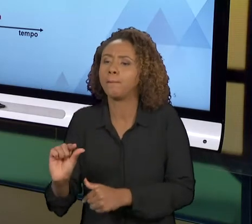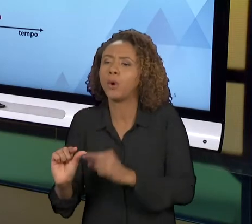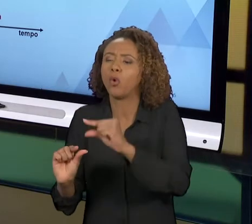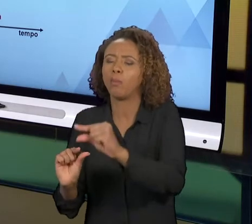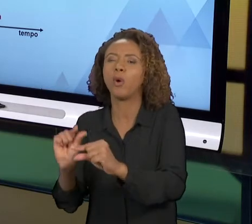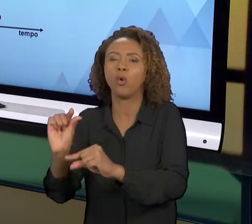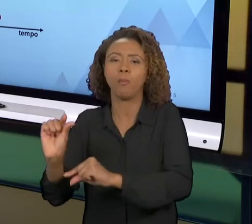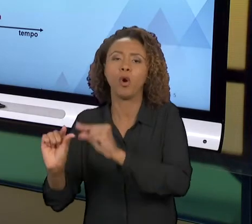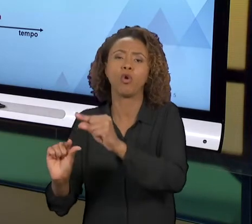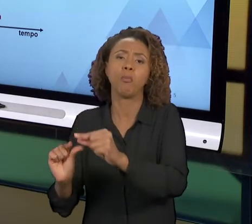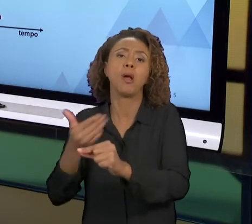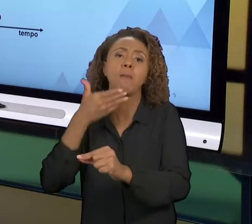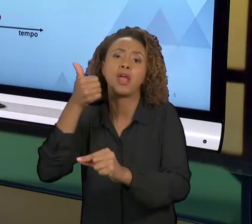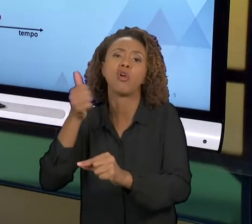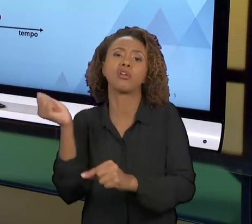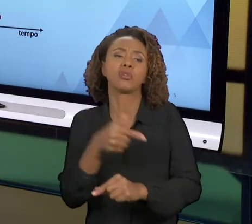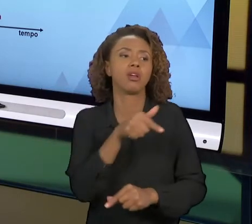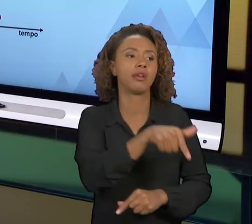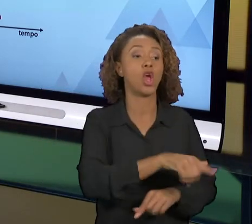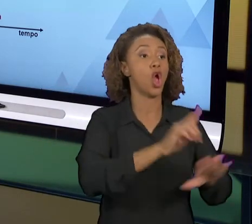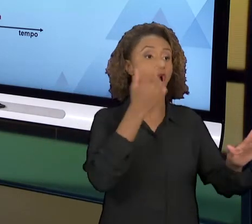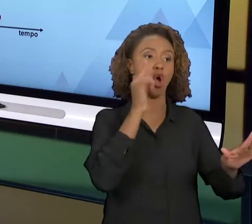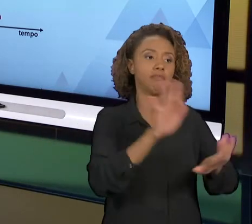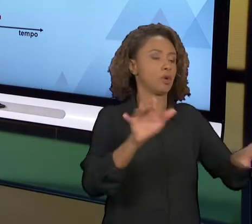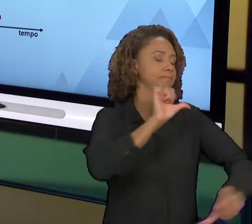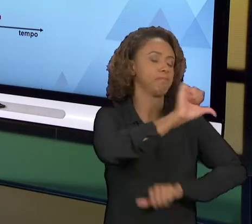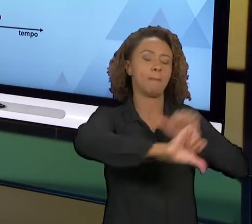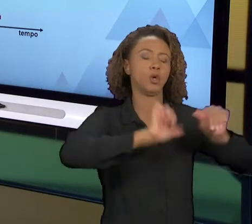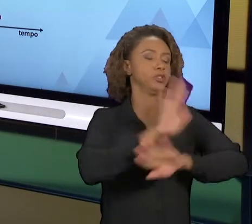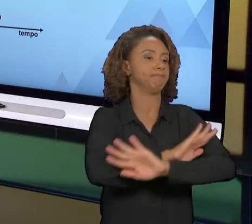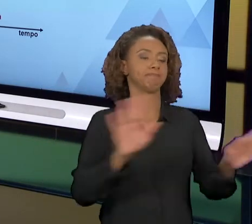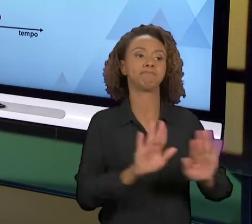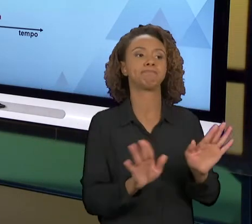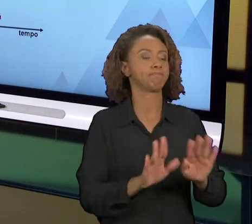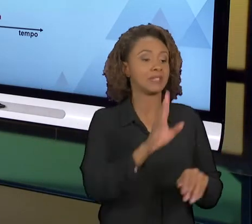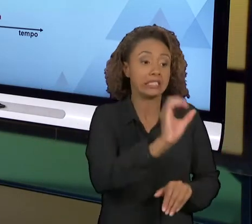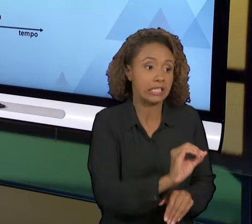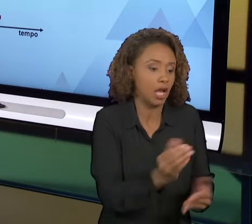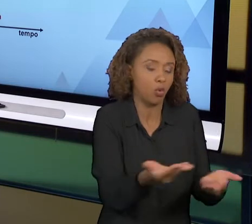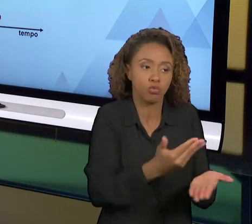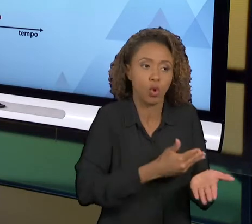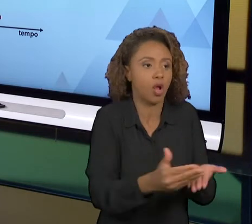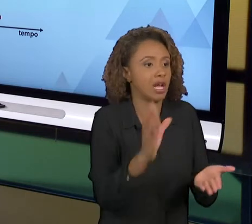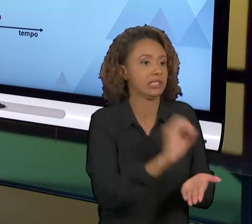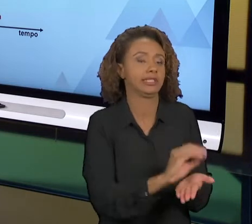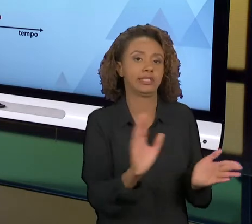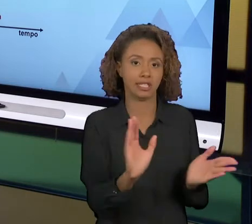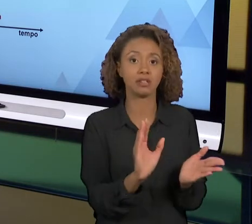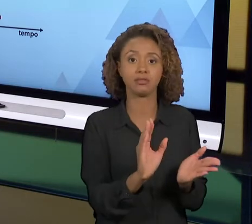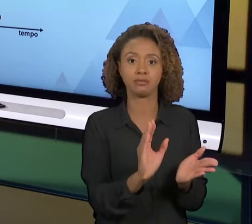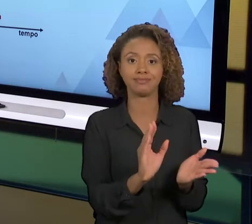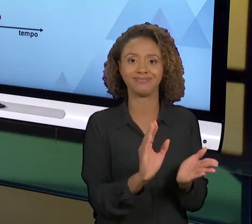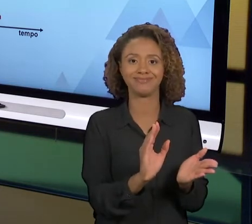VAI FAZER COMPLETAMENTE DIFERENTE DO QUE ESTÁ SENDO FEITO". ENTÃO CAUSA UMA RESISTÊNCIA À MUDANÇA MUITO GRANDE. ENTÃO O DESEJÁVEL É QUE A